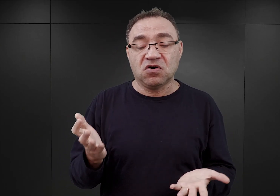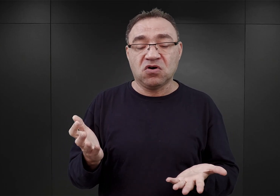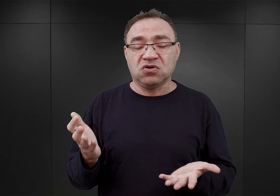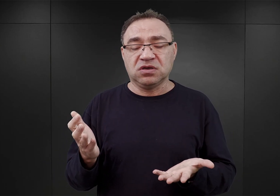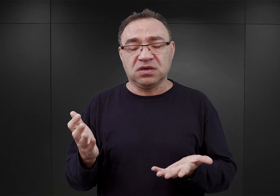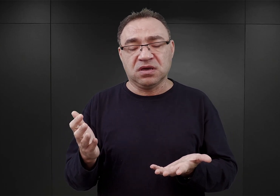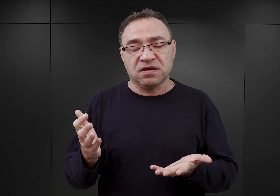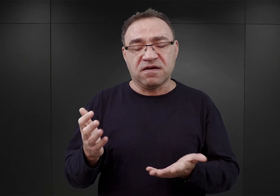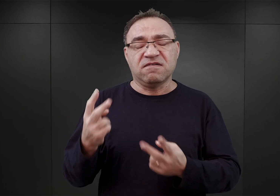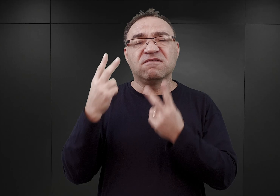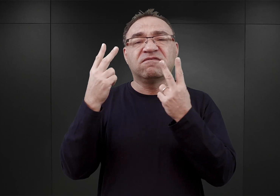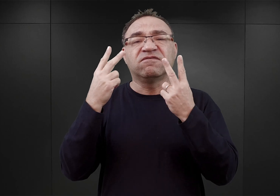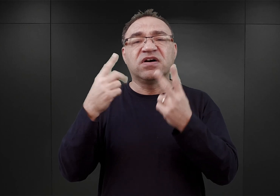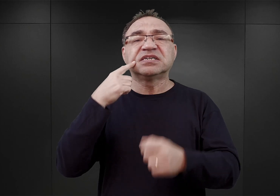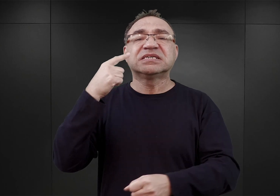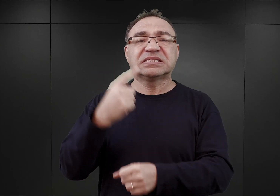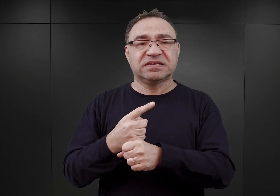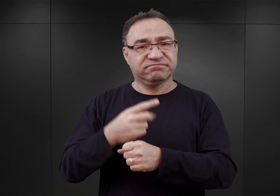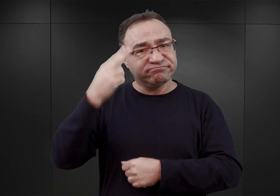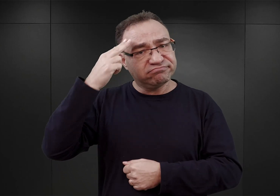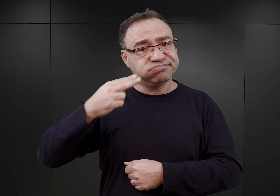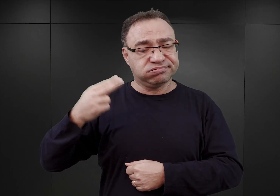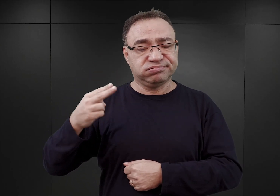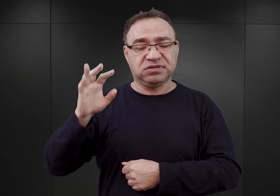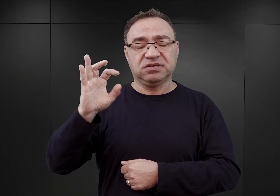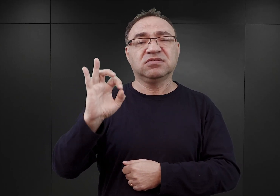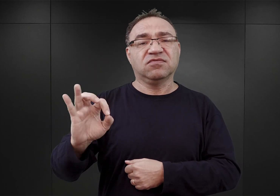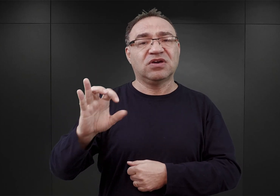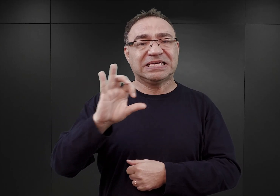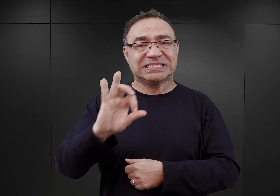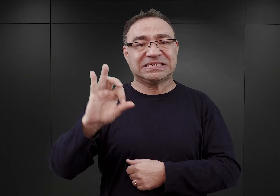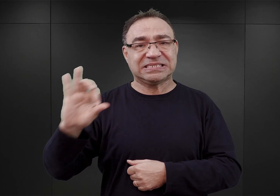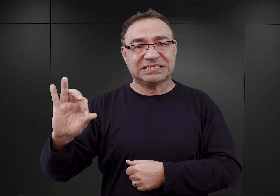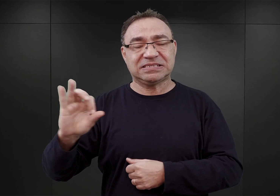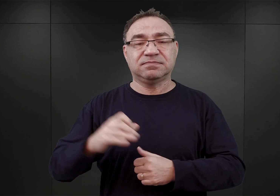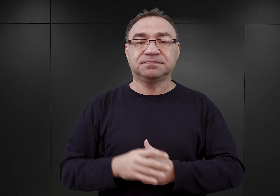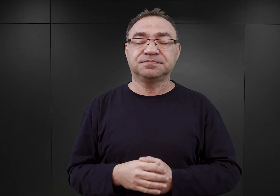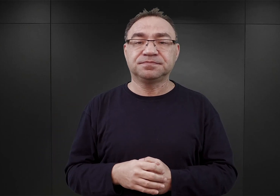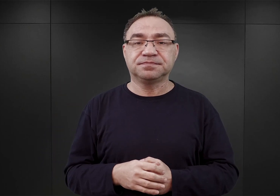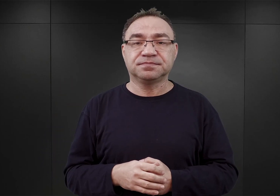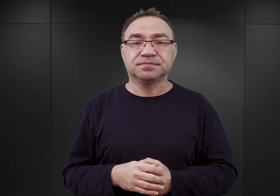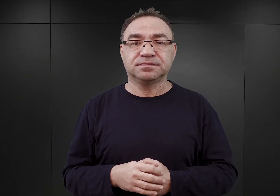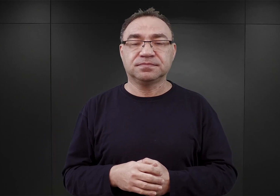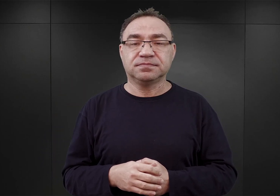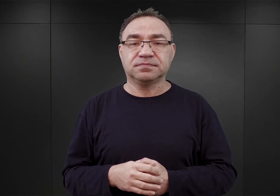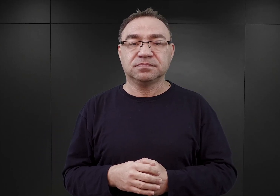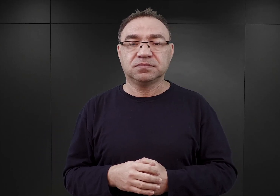czyli najważniejszych oficerów w gronie decydentów SS wówczas. I został przedstawiony Himmlerowi.